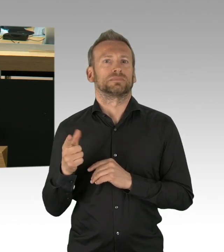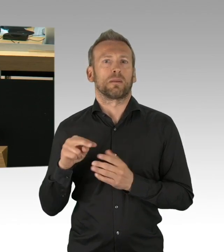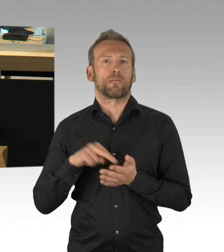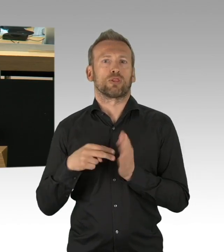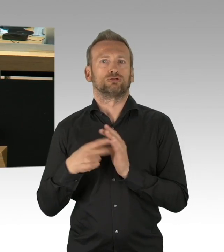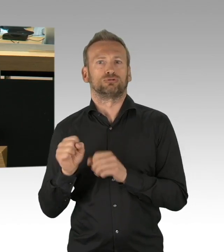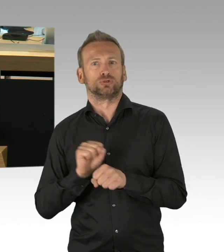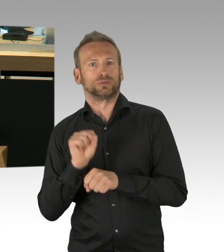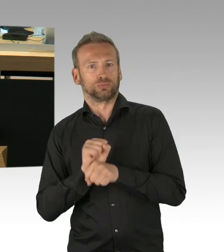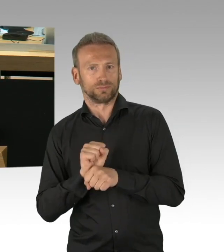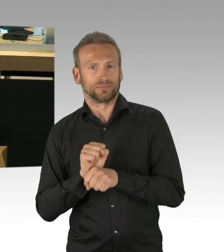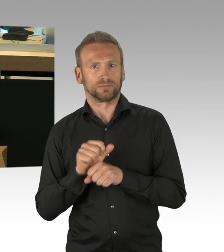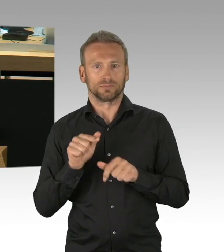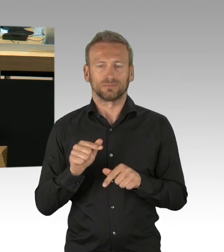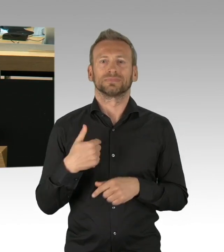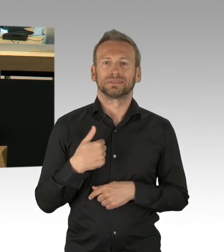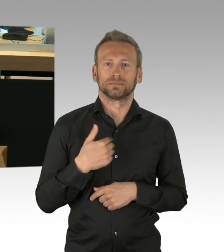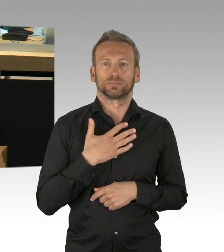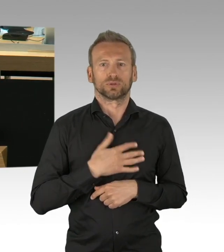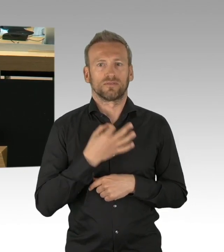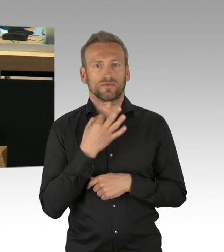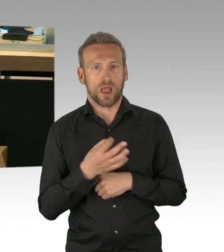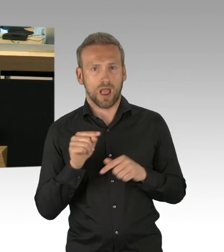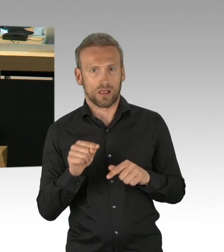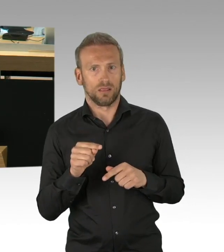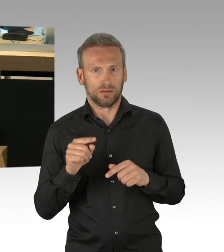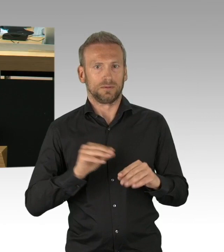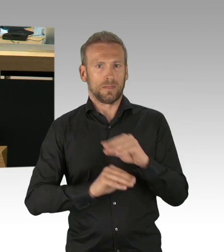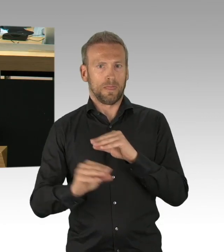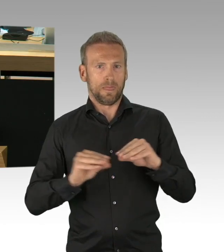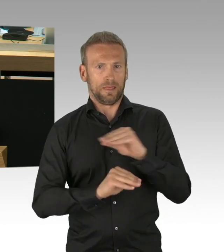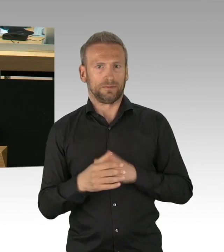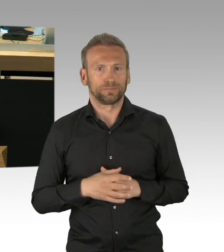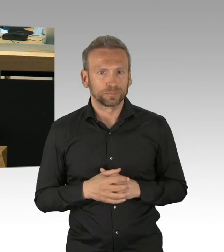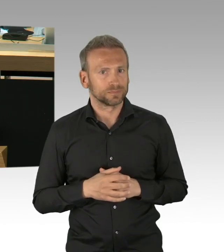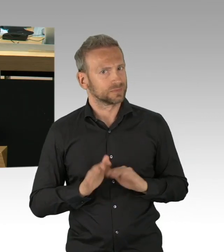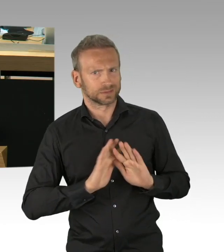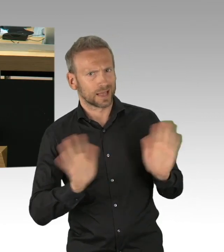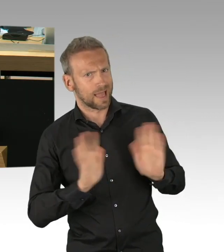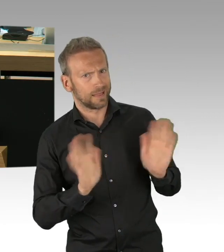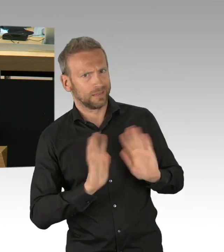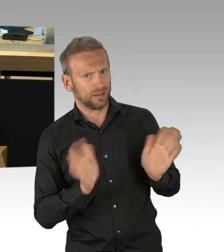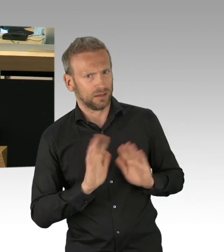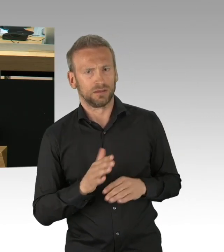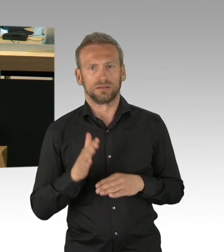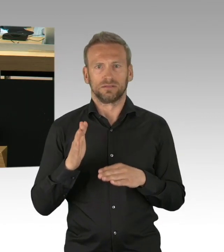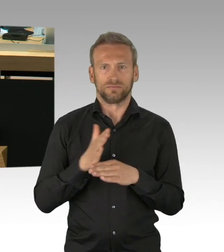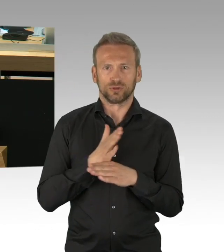und das Gleiche betrifft natürlich auch die Abwägung, die wir erfolgreich getan haben, bei der Frage des mittleren Schulabschlusses